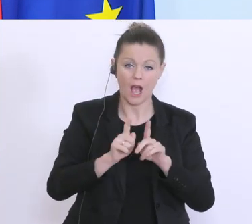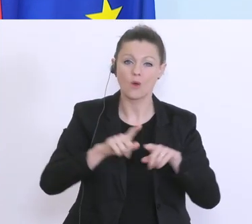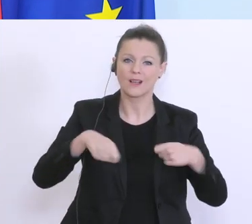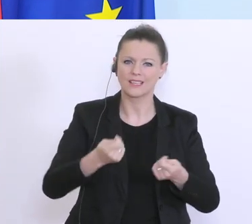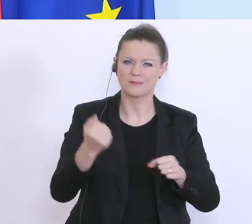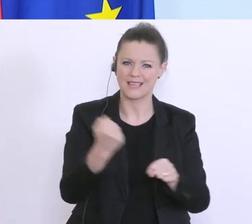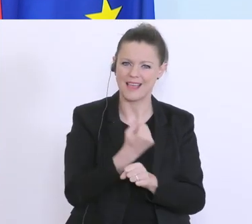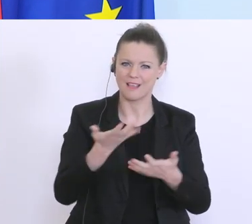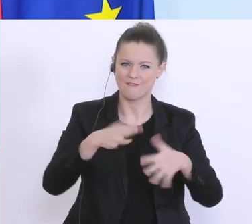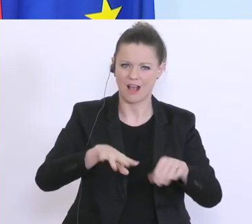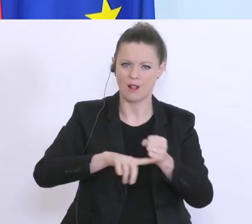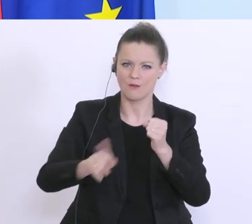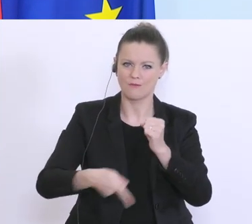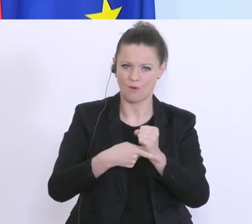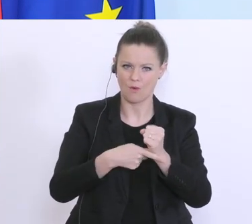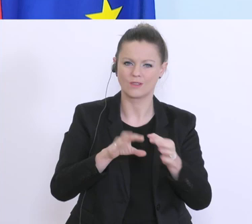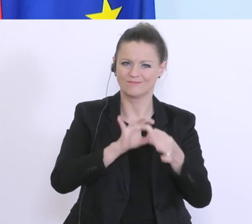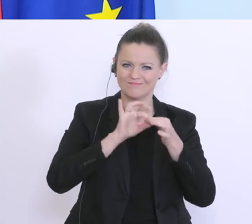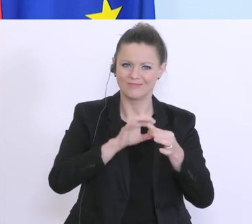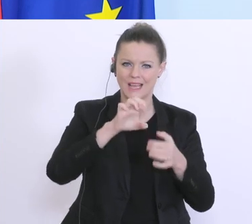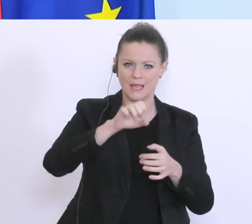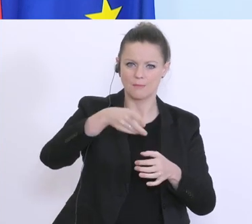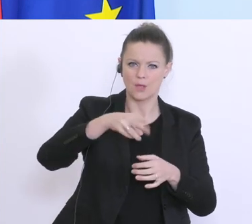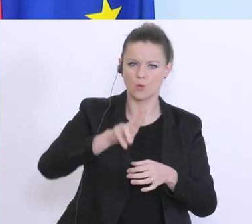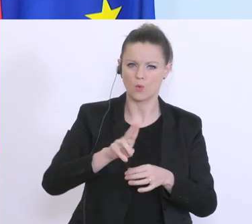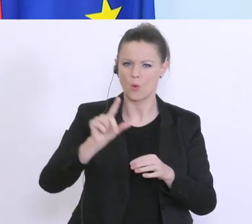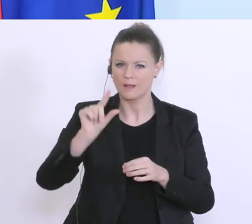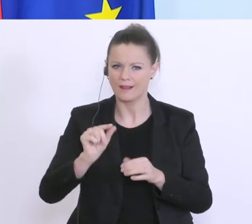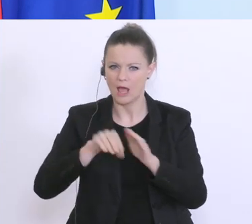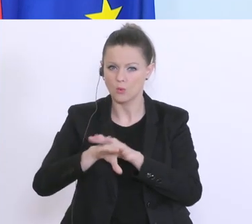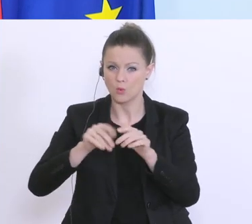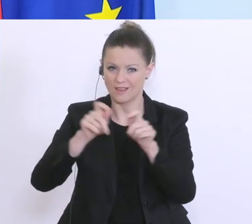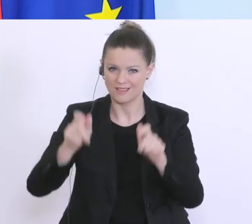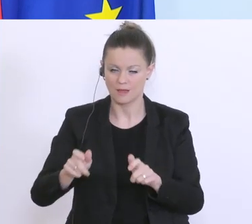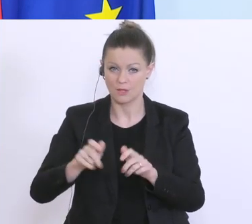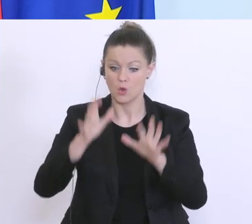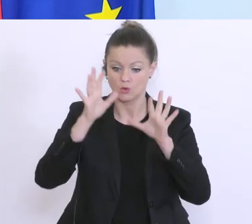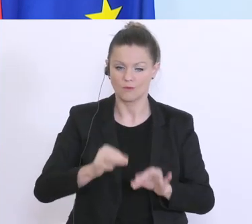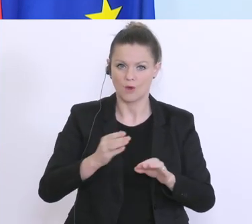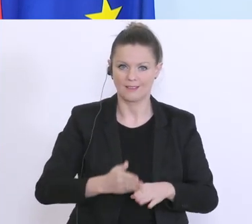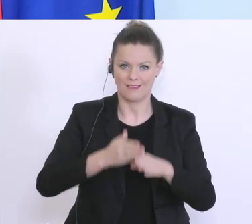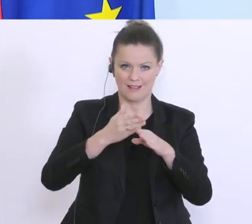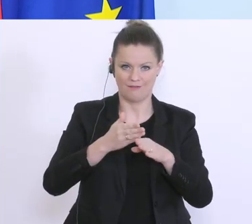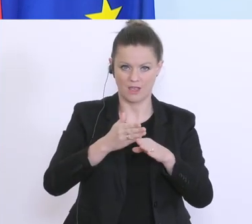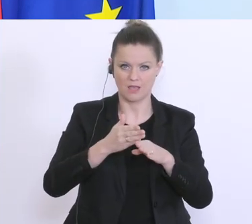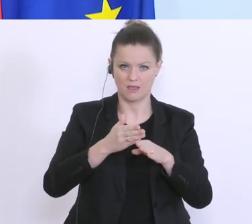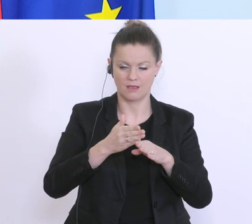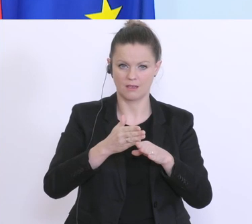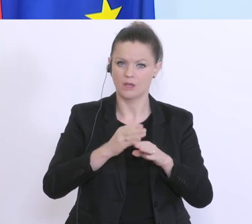kleine Unternehmen und EPUs. Und hier kann die 1. Stufe, die Soforthilfe, die sehr rasch und ohne